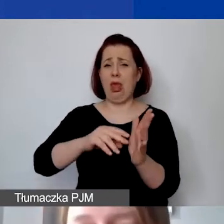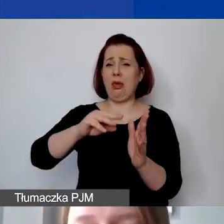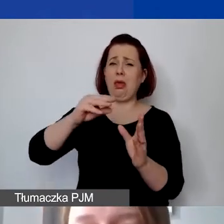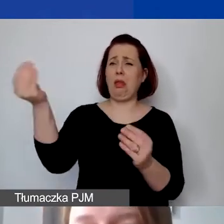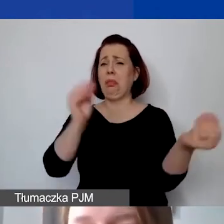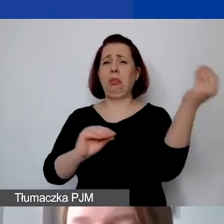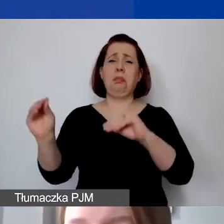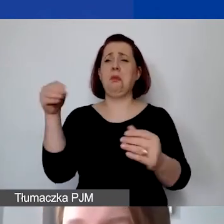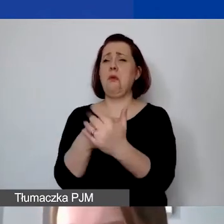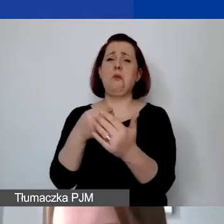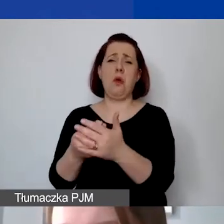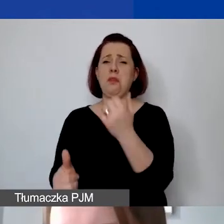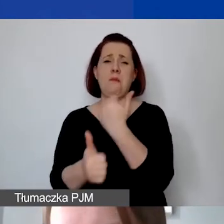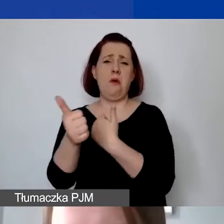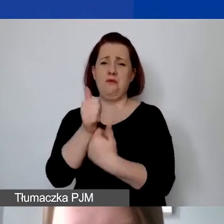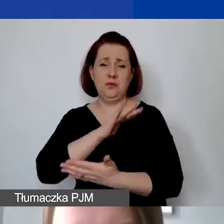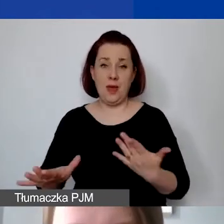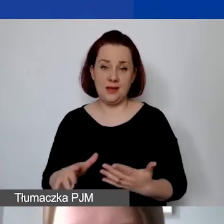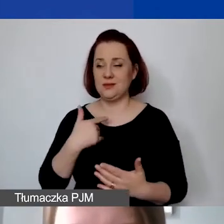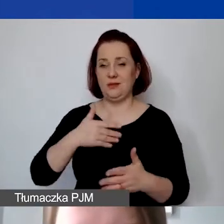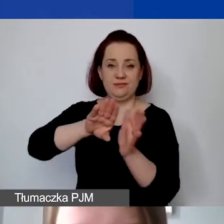To podlega ocenie ekspertów.